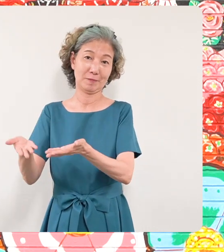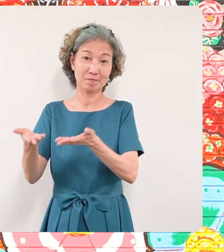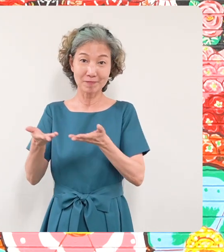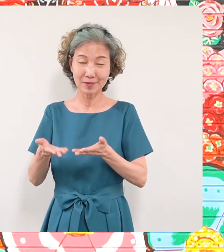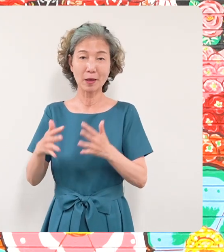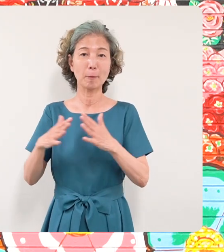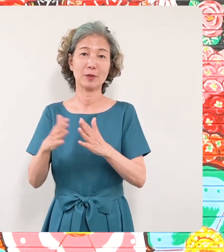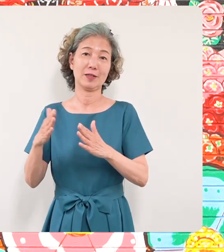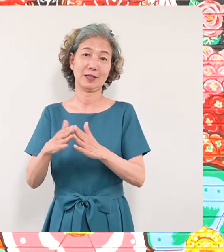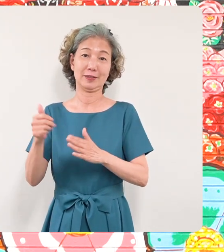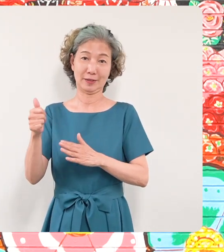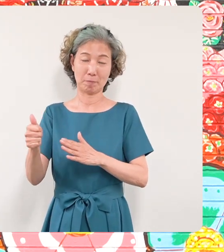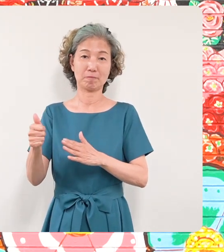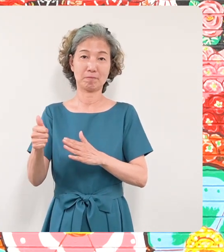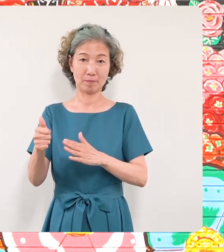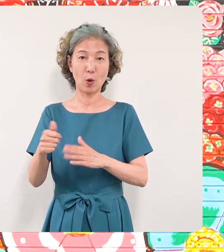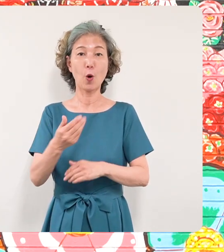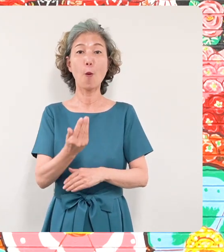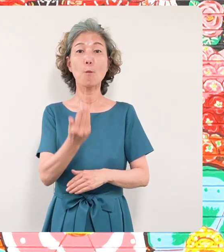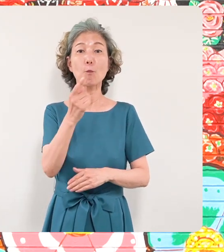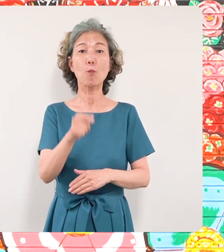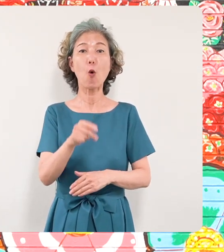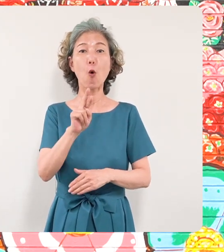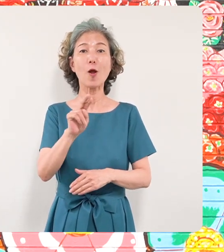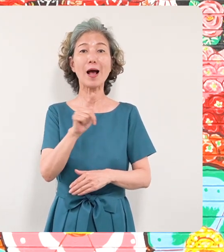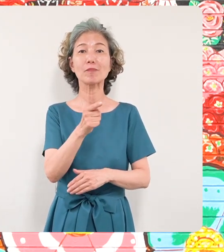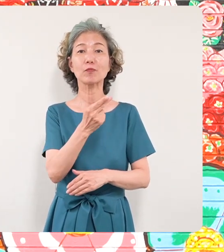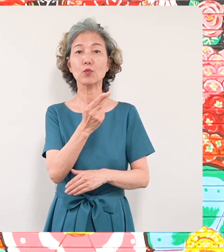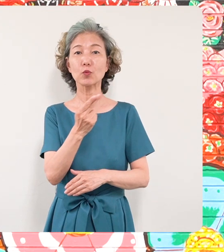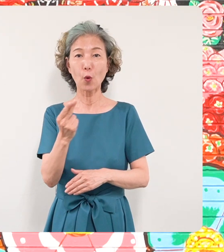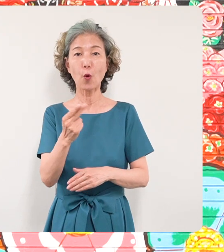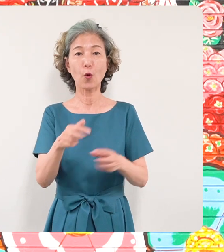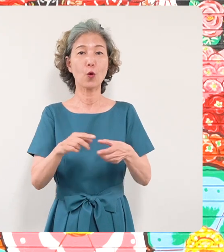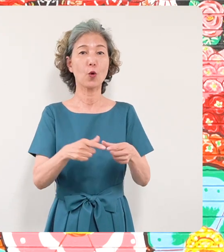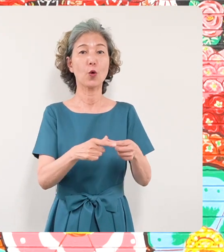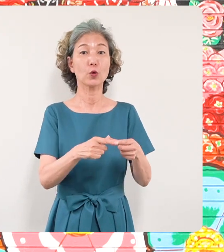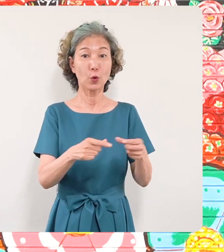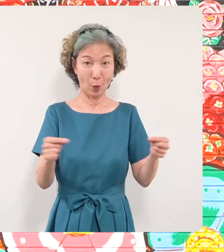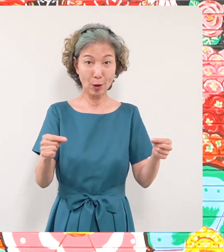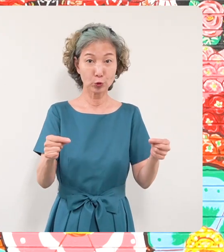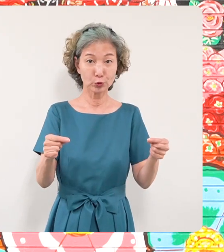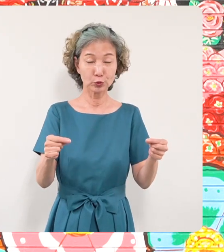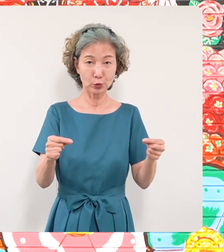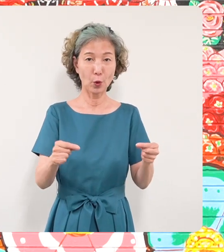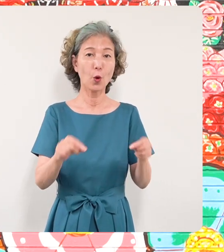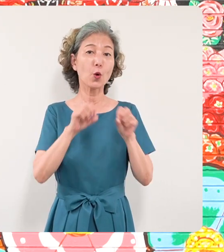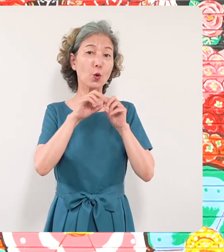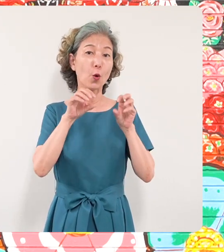ポーランド共和国の広報文化センター の皆さんにお礼を申し上げたい